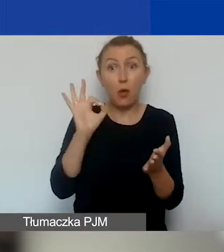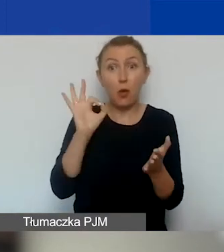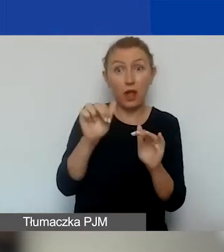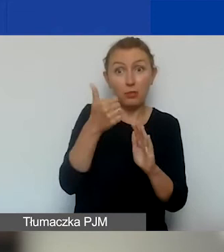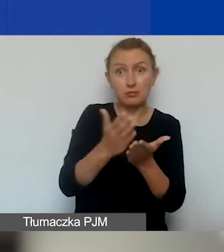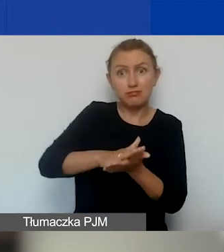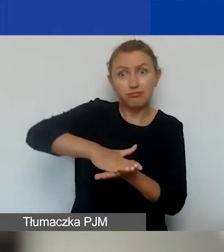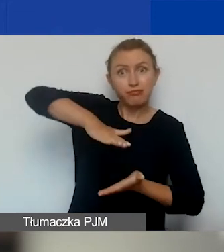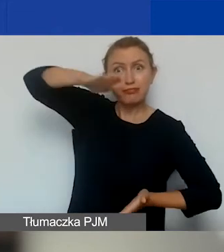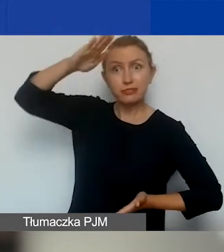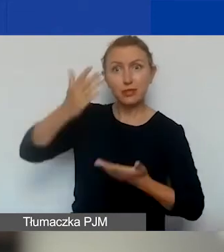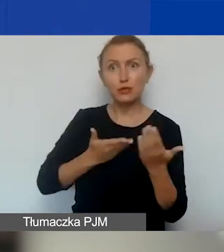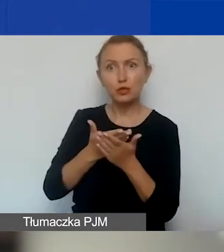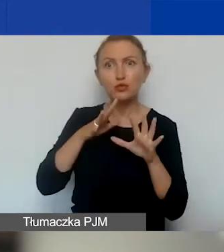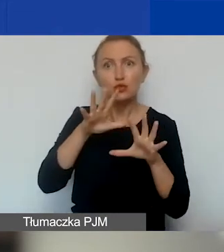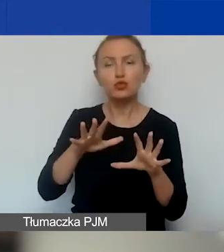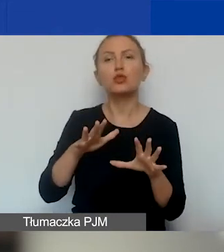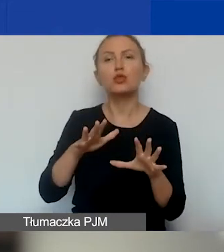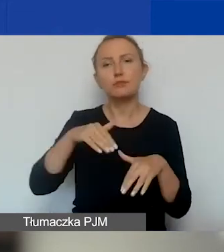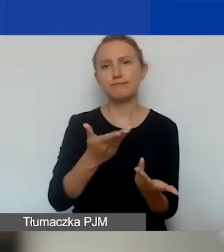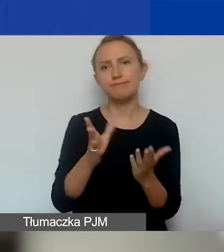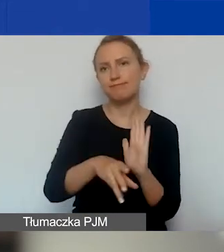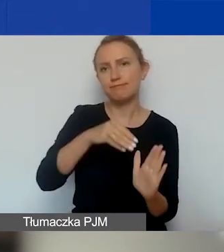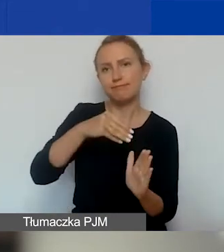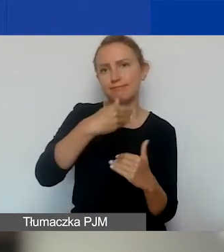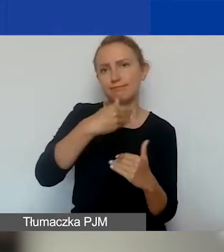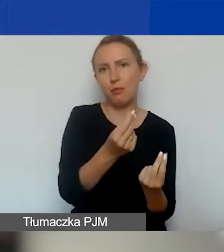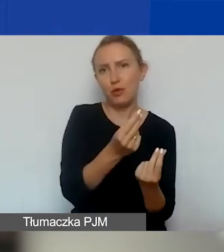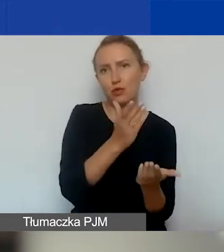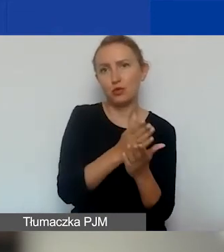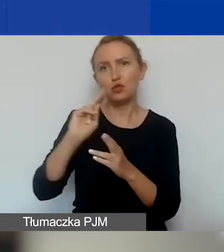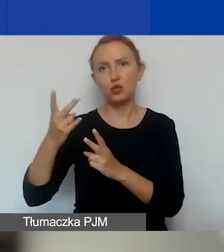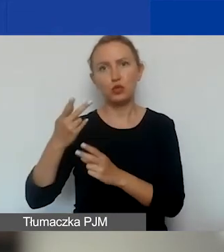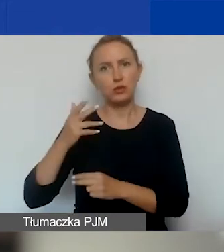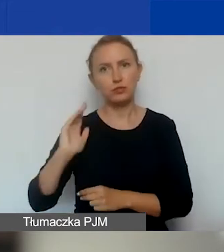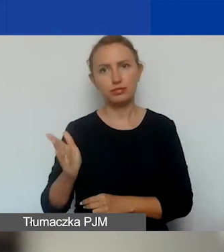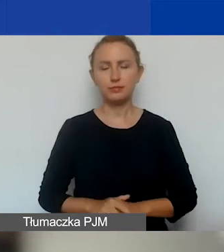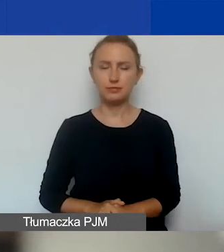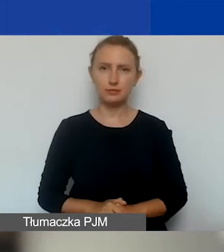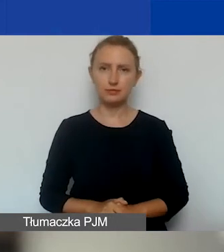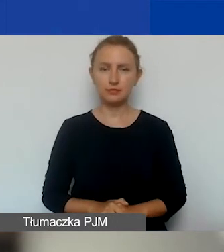to przyznamy granty już po pierwszym terminie naboru,